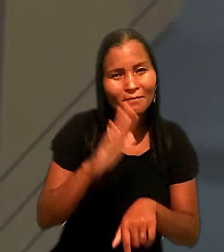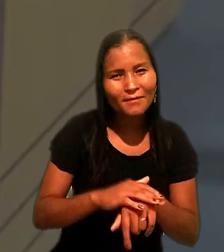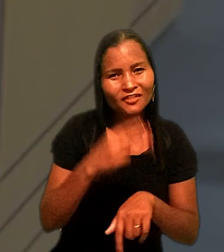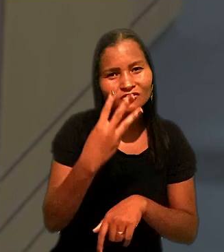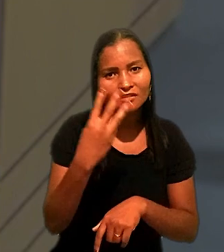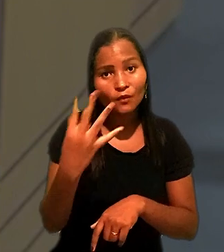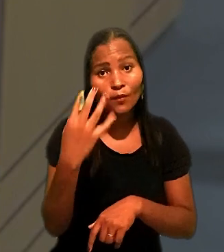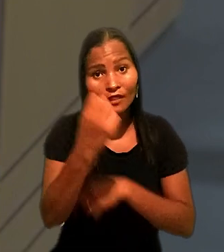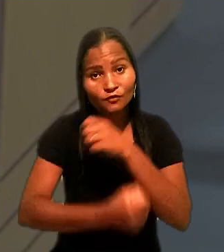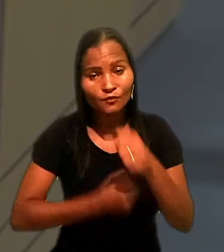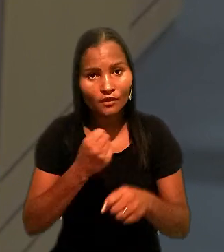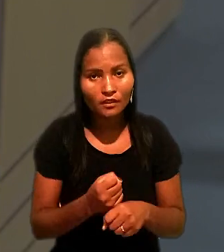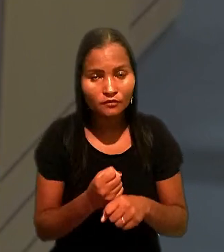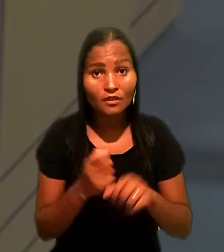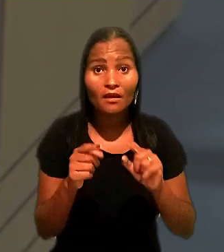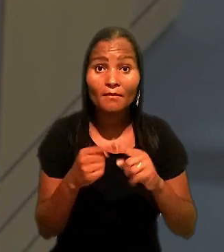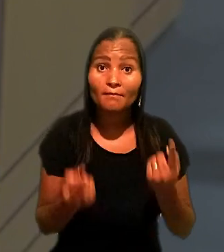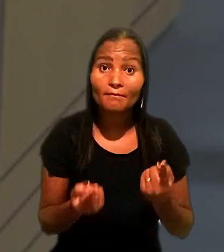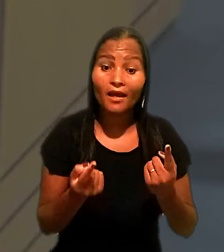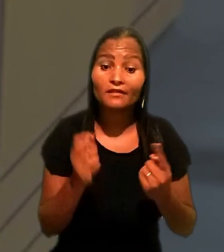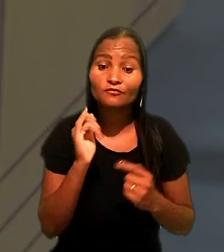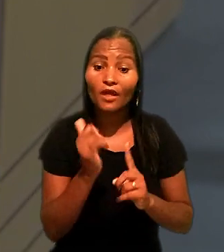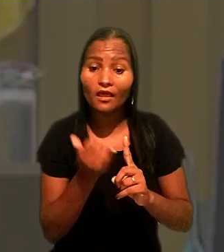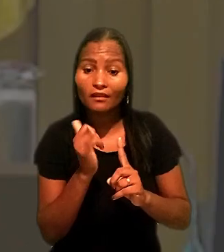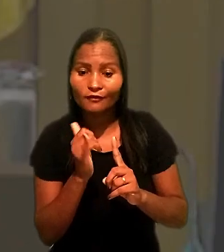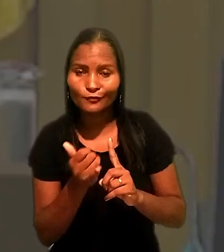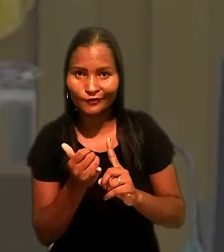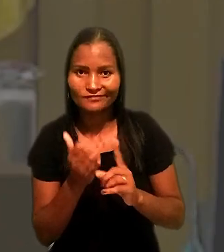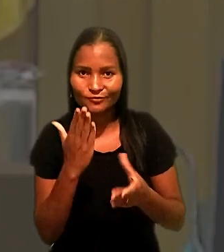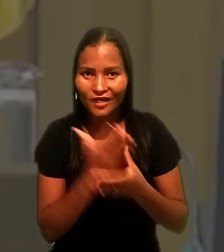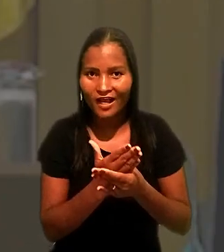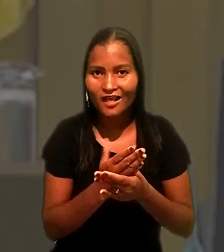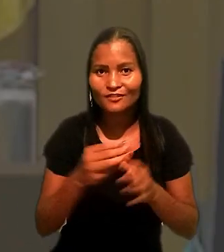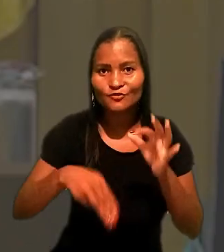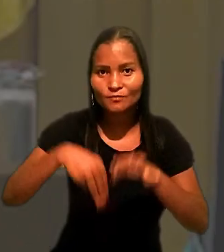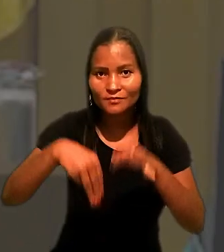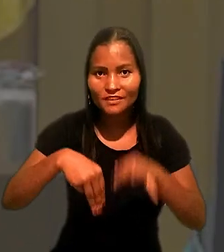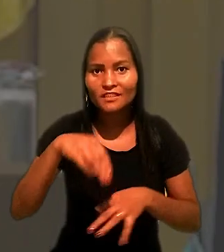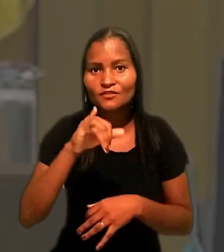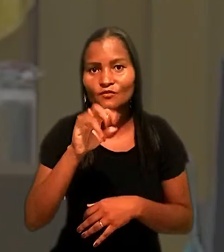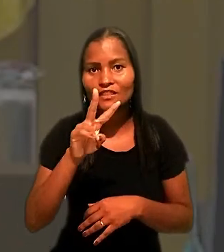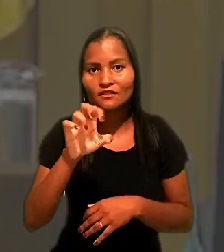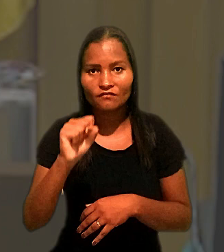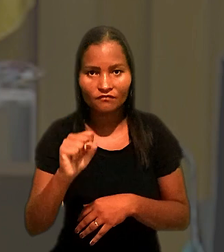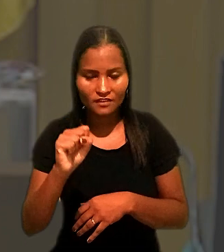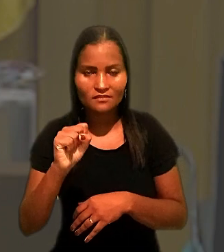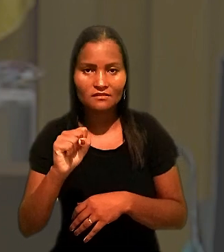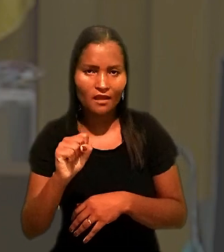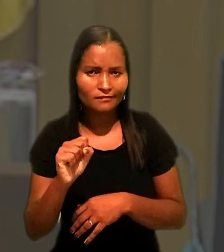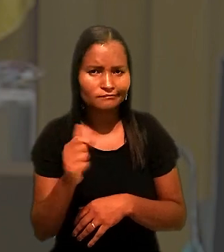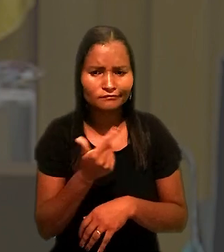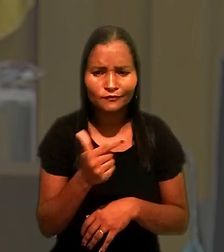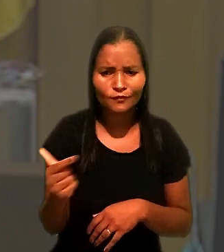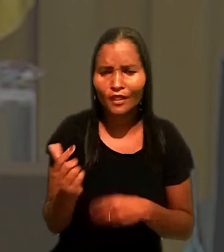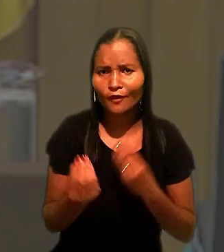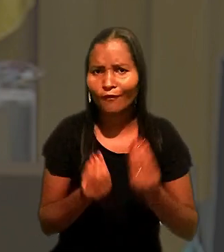Mas, segundo o relator do caso na 4ª Turma, ministro Ives Gandra Martins Filho, é inviável o exame do apelo